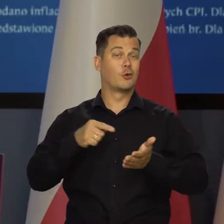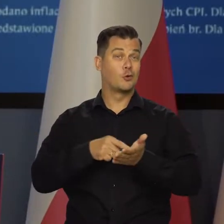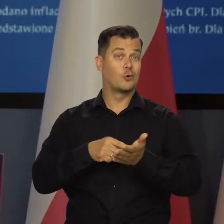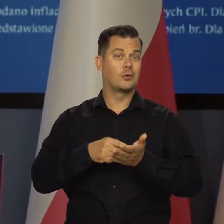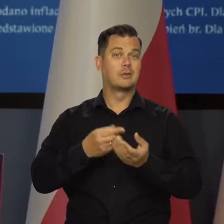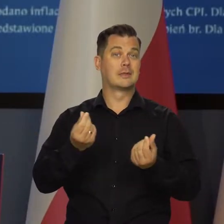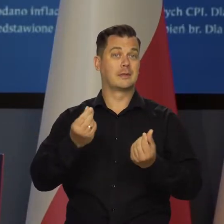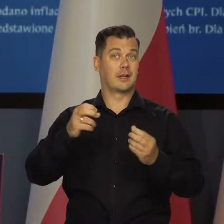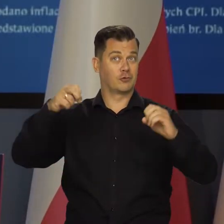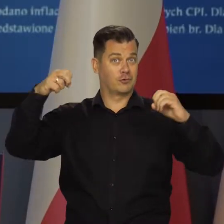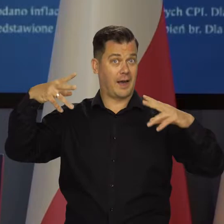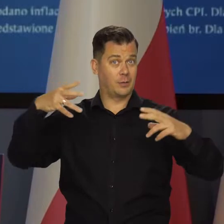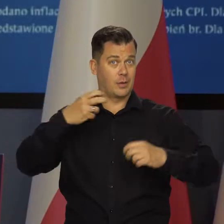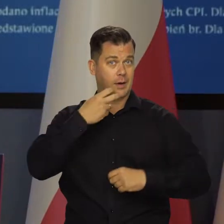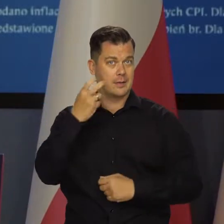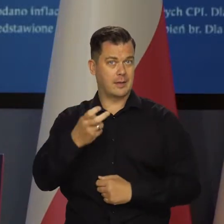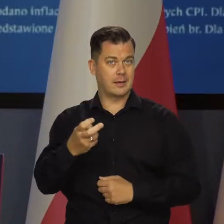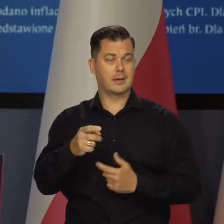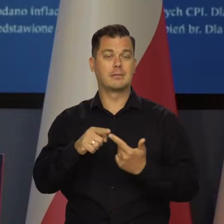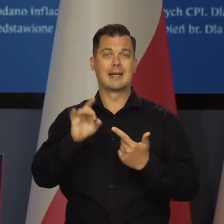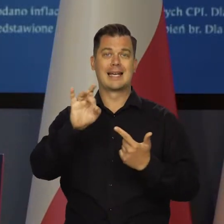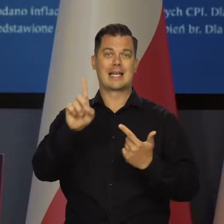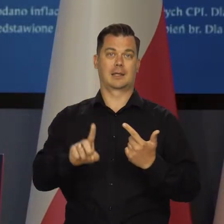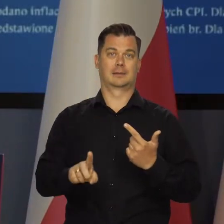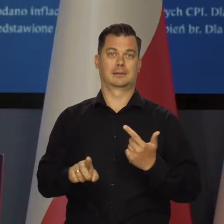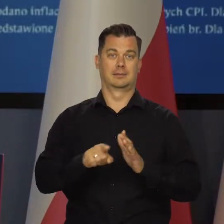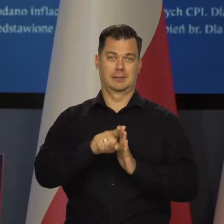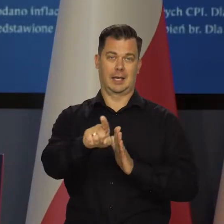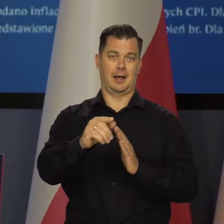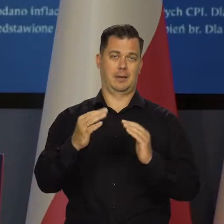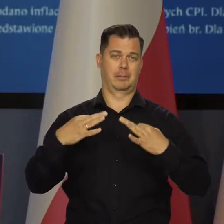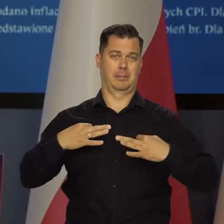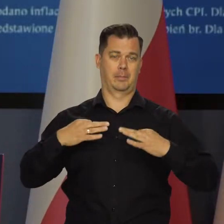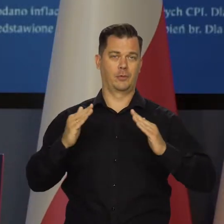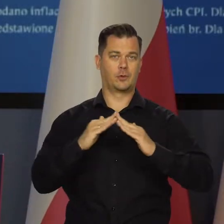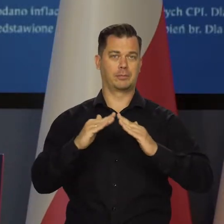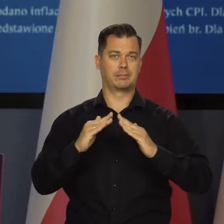A więc przede wszystkim cen energii elektrycznej i gazu dla gospodarstw domowych.